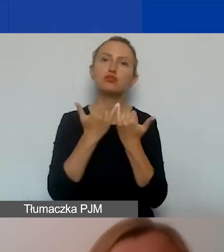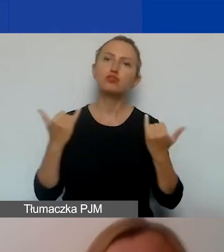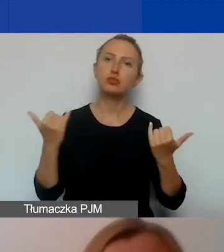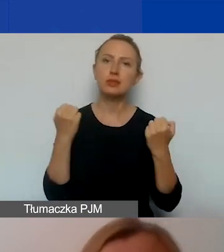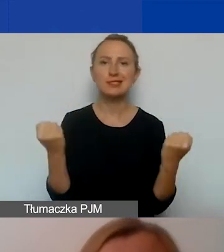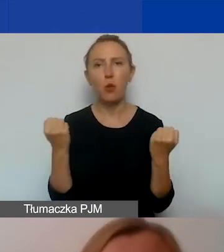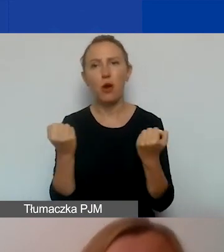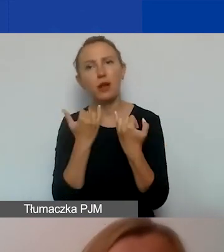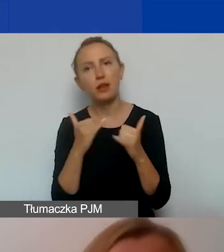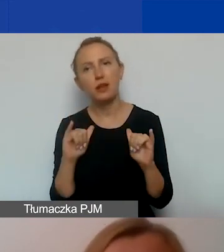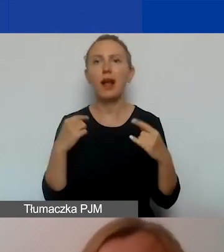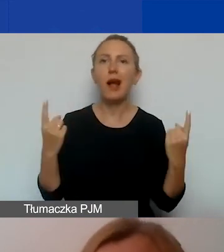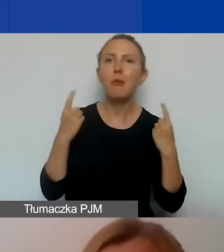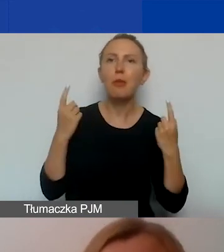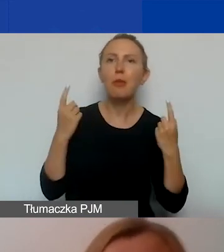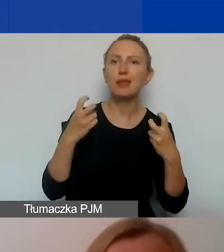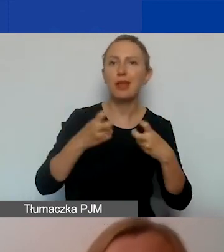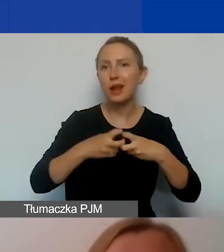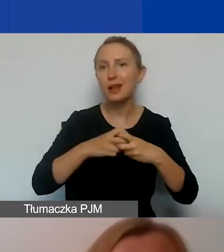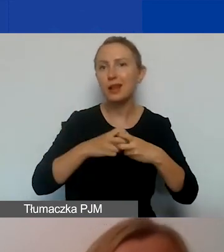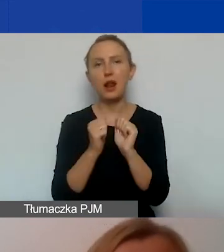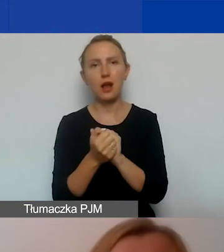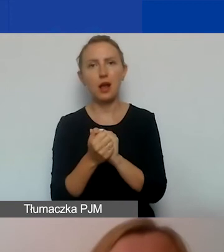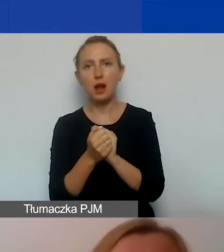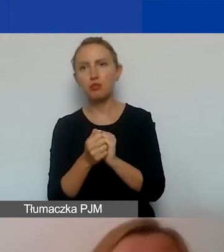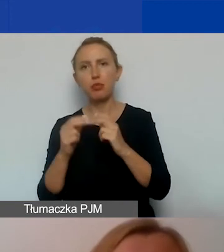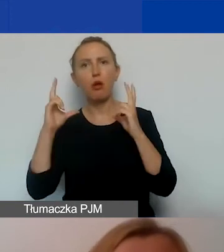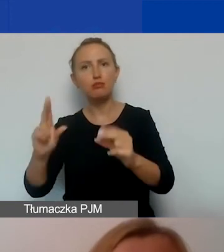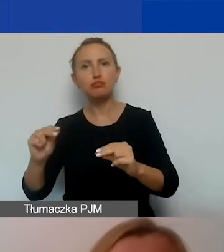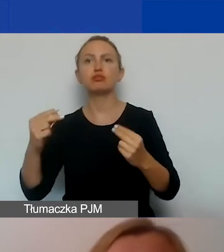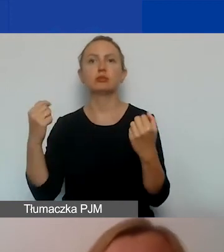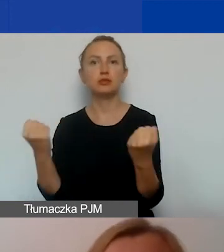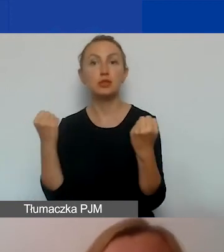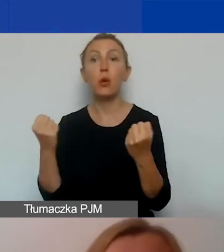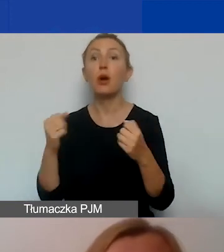czy kampanie internetowe czy outdoorowe. Wszystko to opiszcie w części